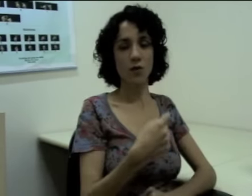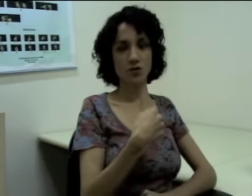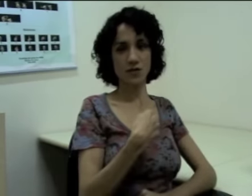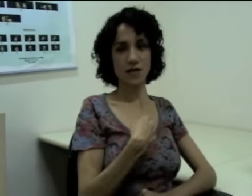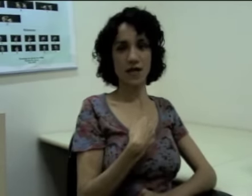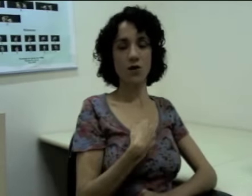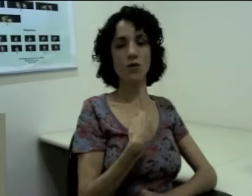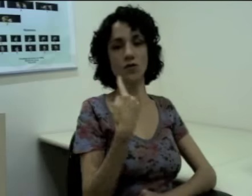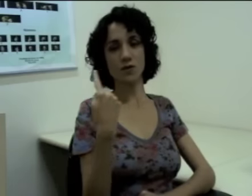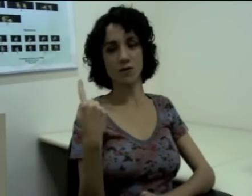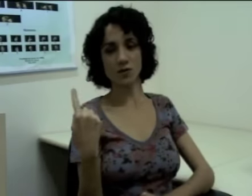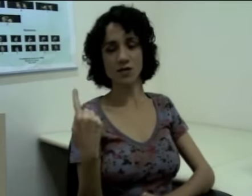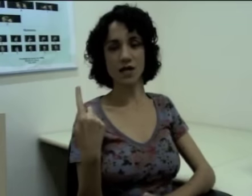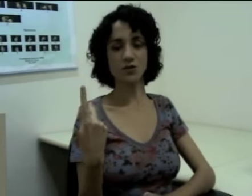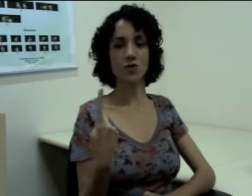Eu posso dizer “eu” e outra pessoa que está junto comigo,